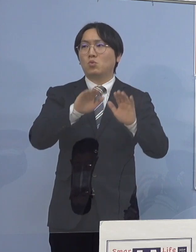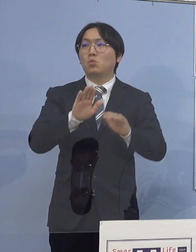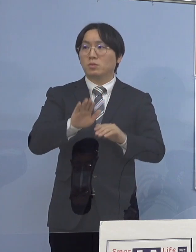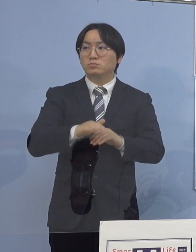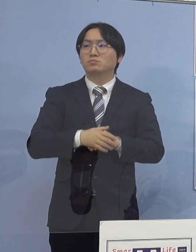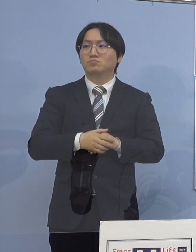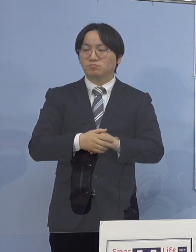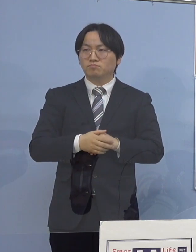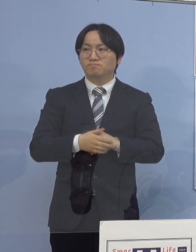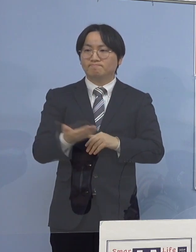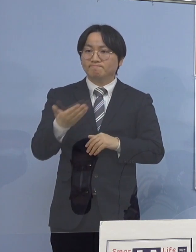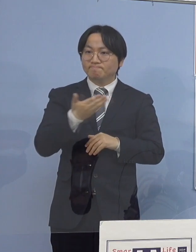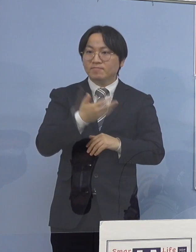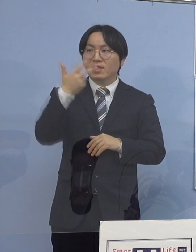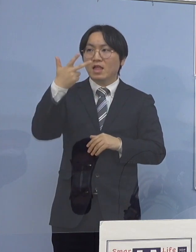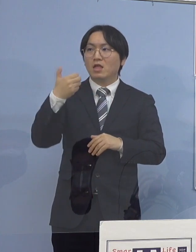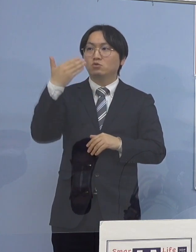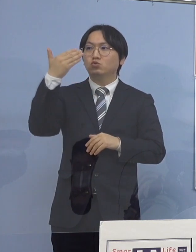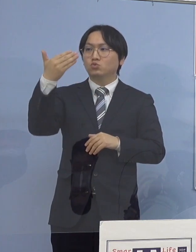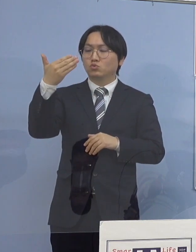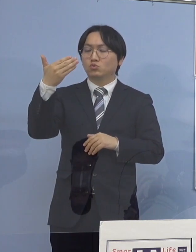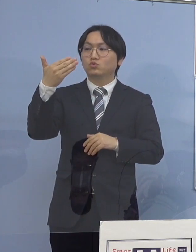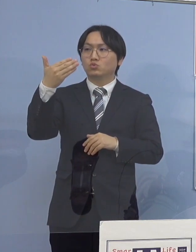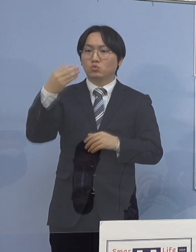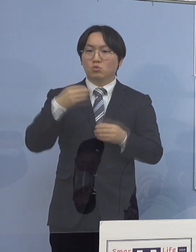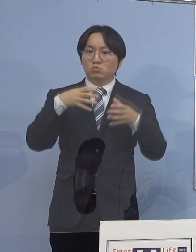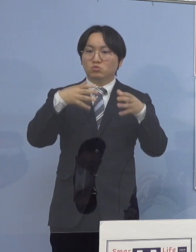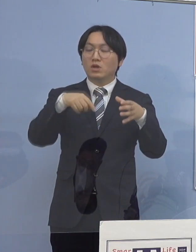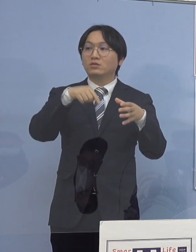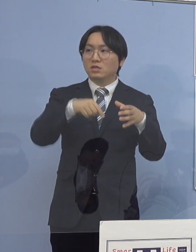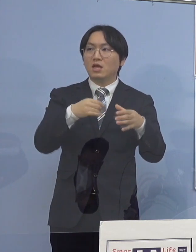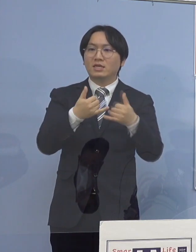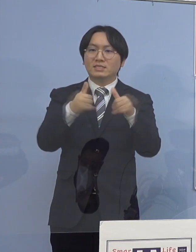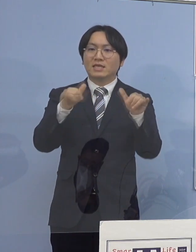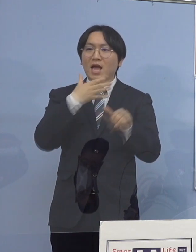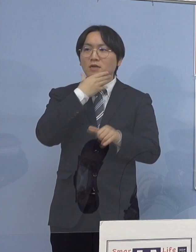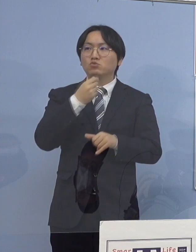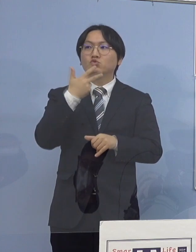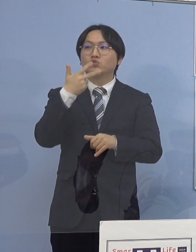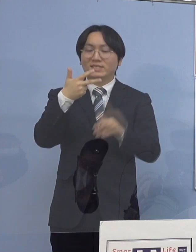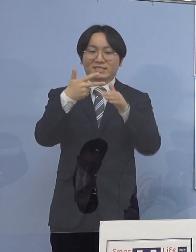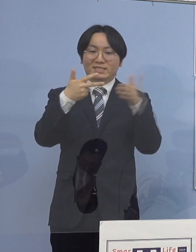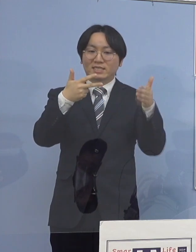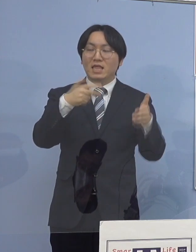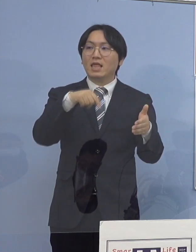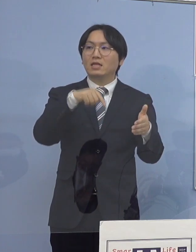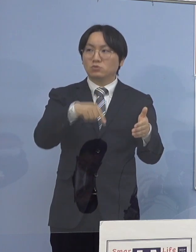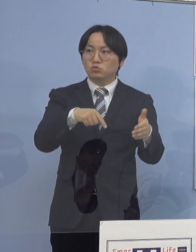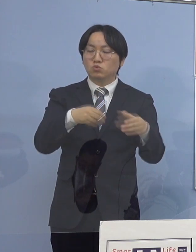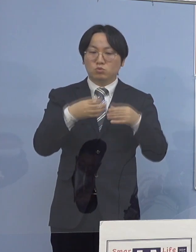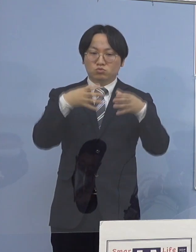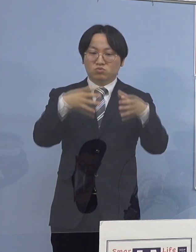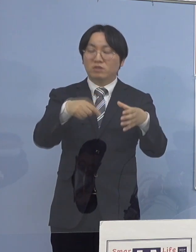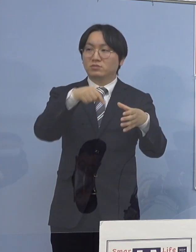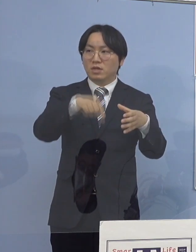次に79例目、こちらは 「社会福祉施設関連クラスター」ということになります